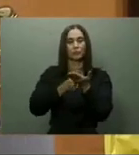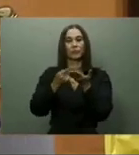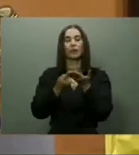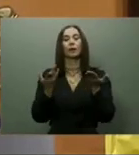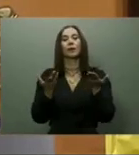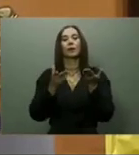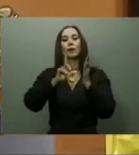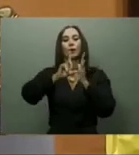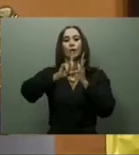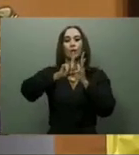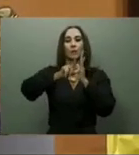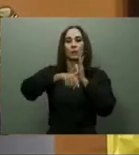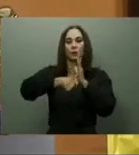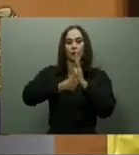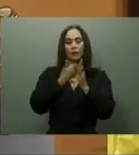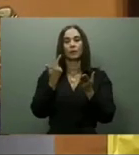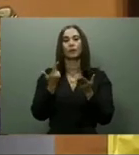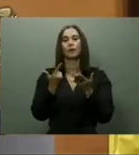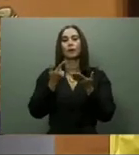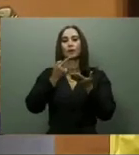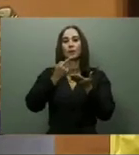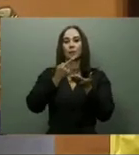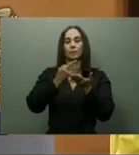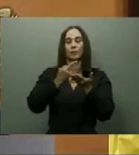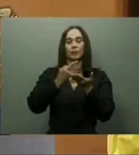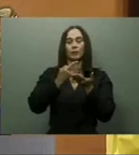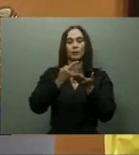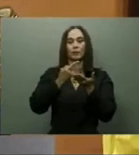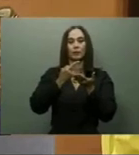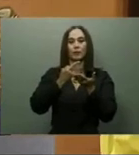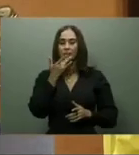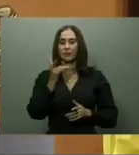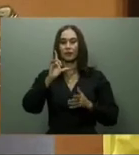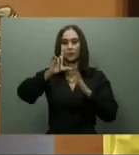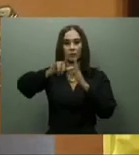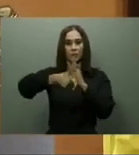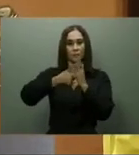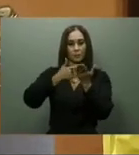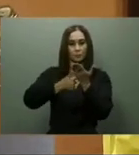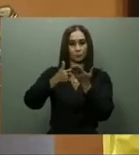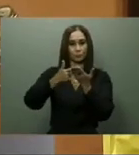La Circunvalación de Azua fue inaugurada el pasado 15 de febrero, con el objetivo,